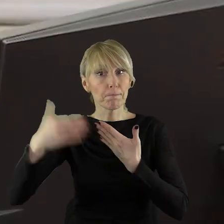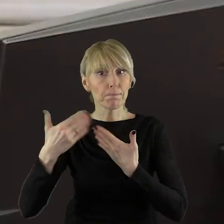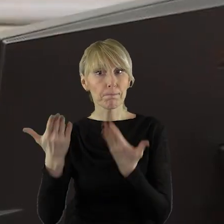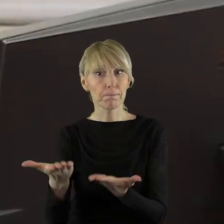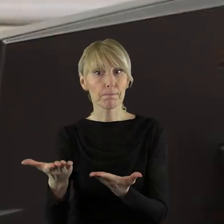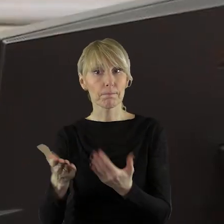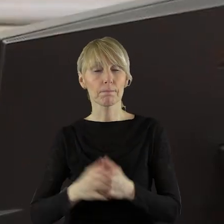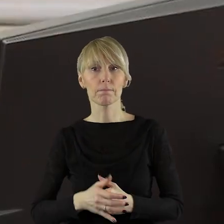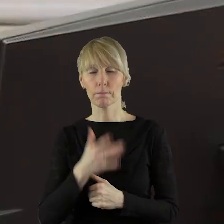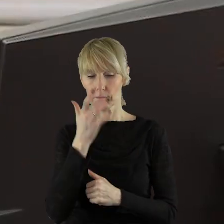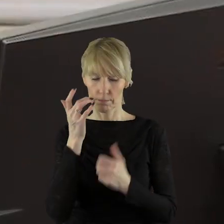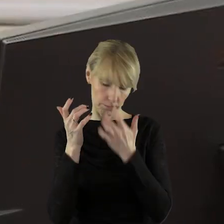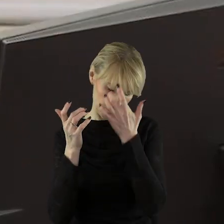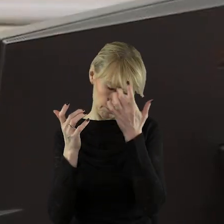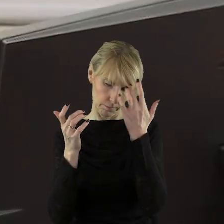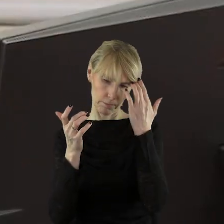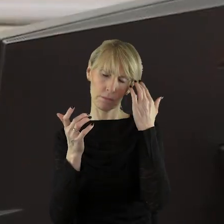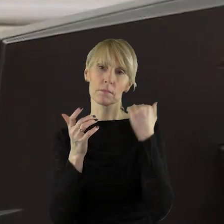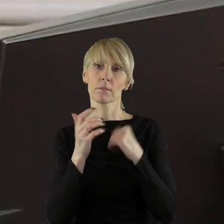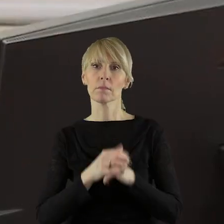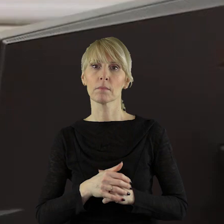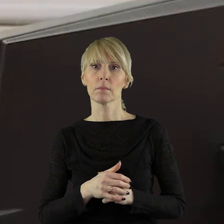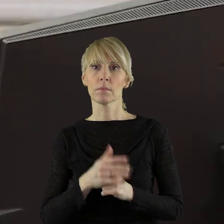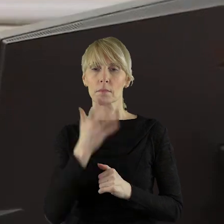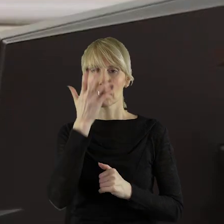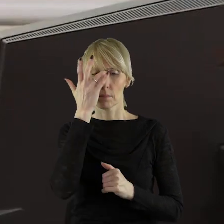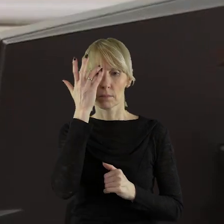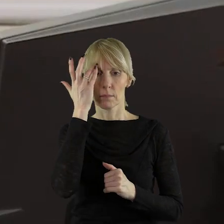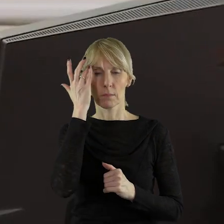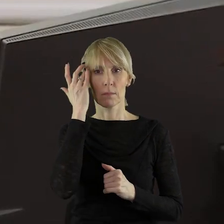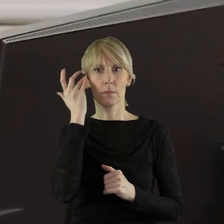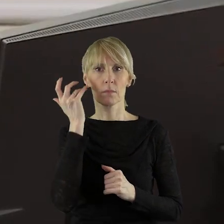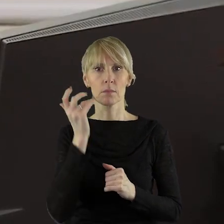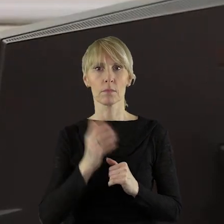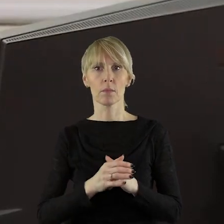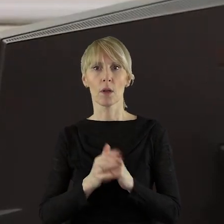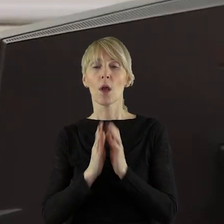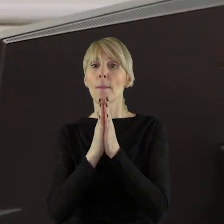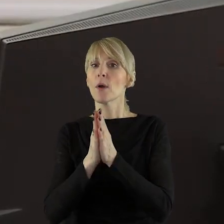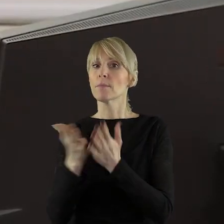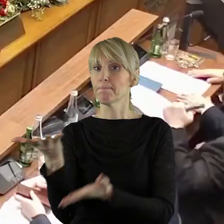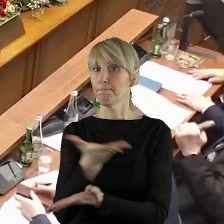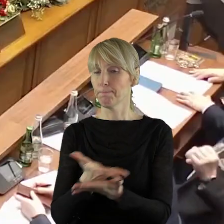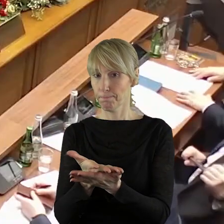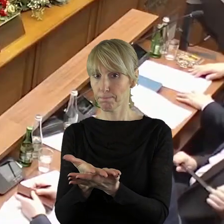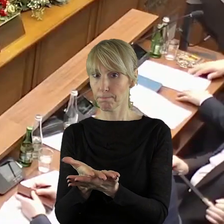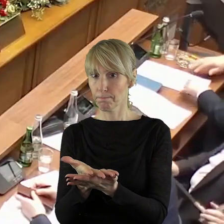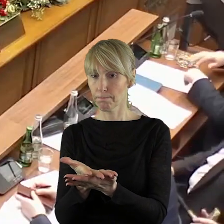w tym punkcie? Proszę bardzo Iwona Lewandowska. Proszę bardzo pani radna.